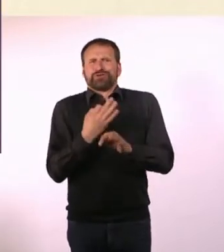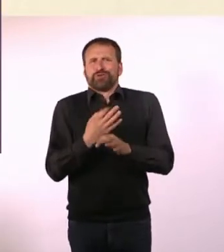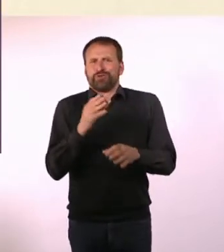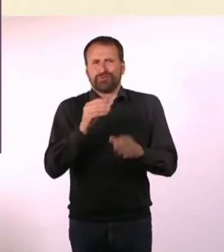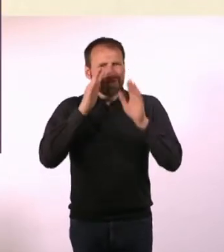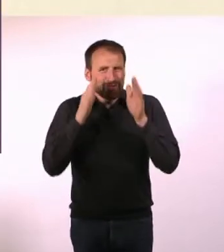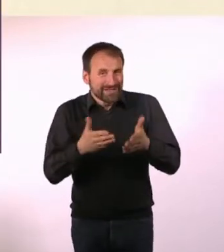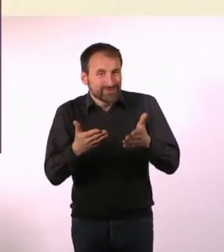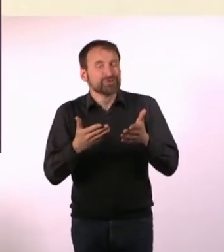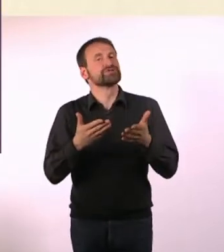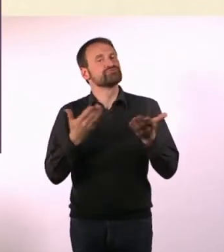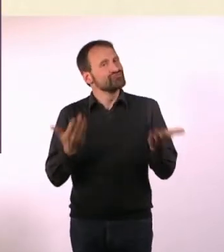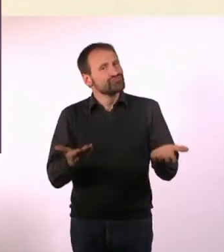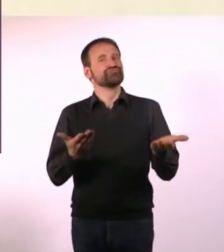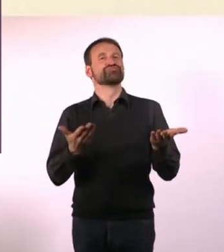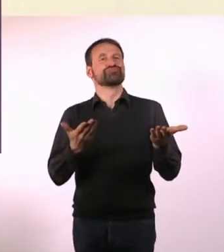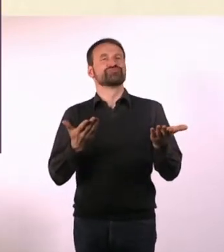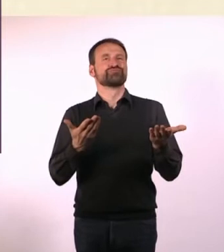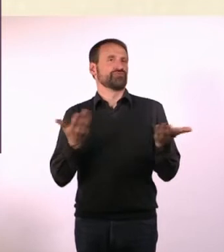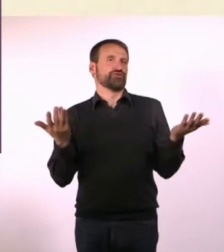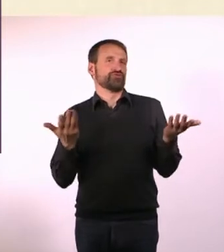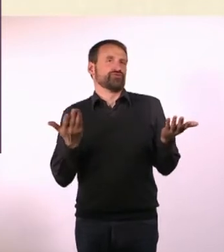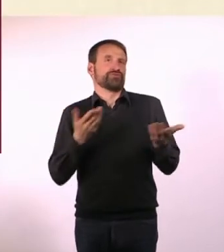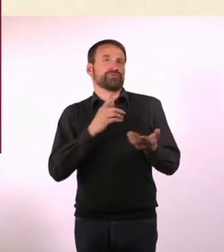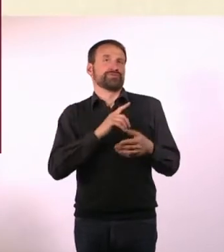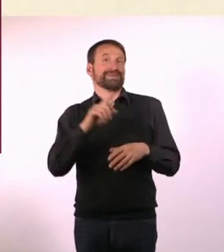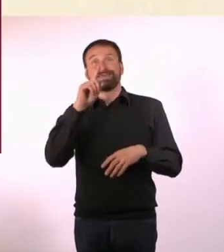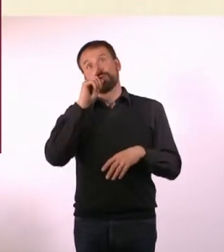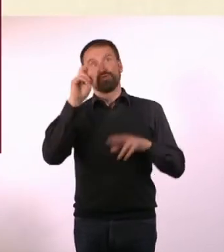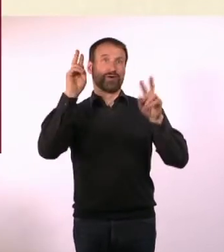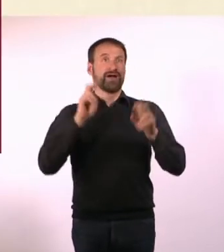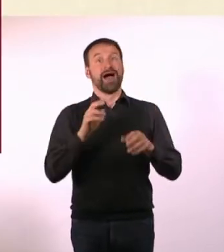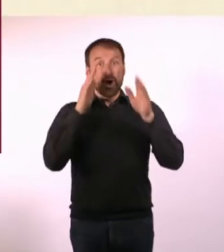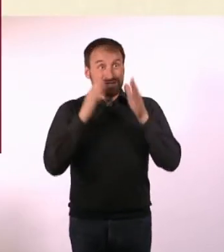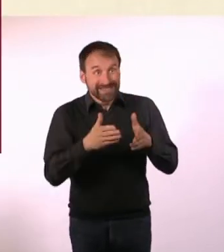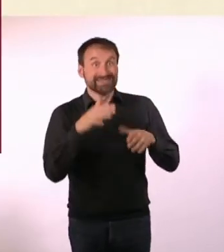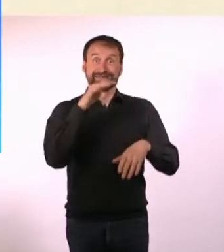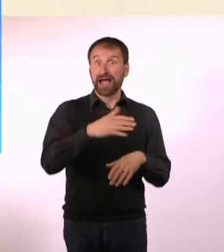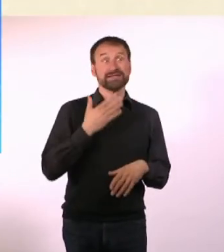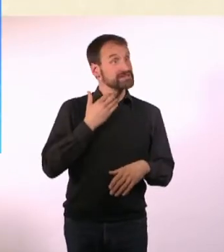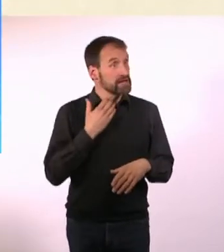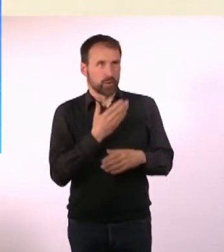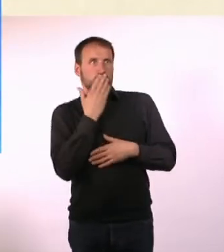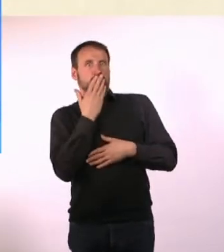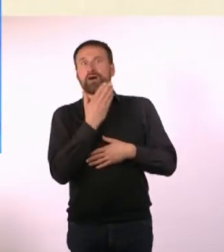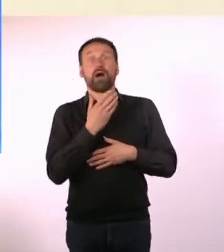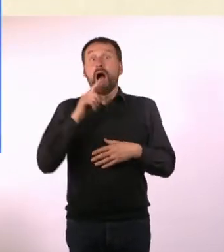Das ist ja jetzt nicht nur: Autisten haben vielleicht Sex. Sondern: Autisten haben vielleicht sogar Fetisch-Sex?! Oh Gott!